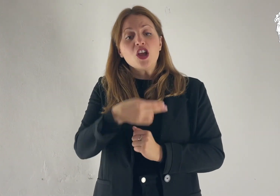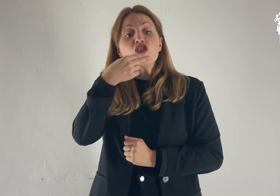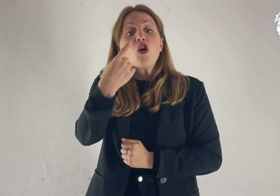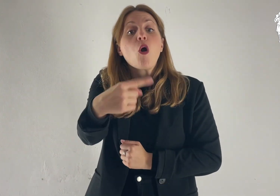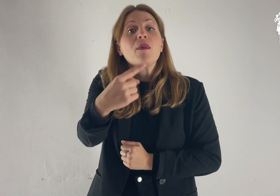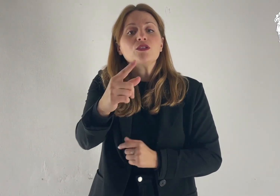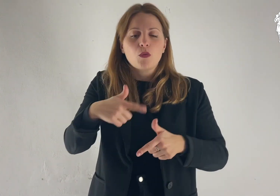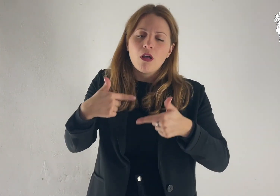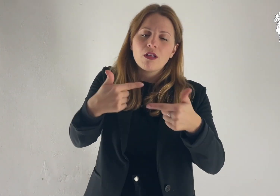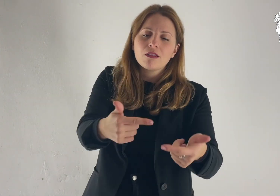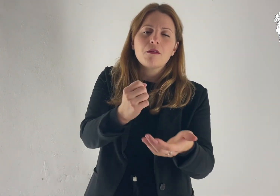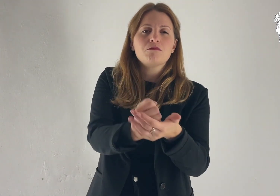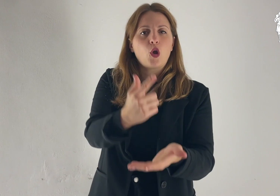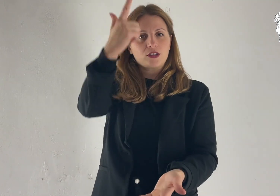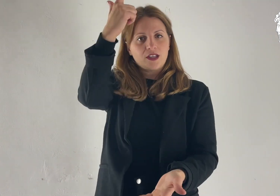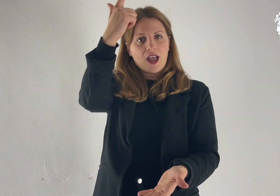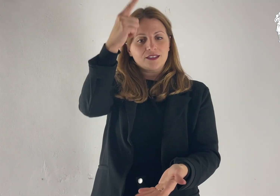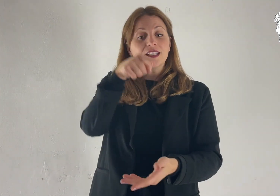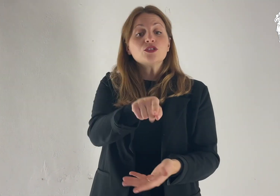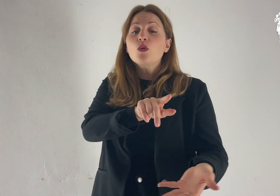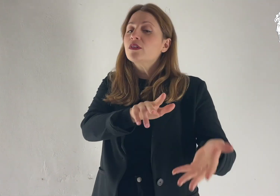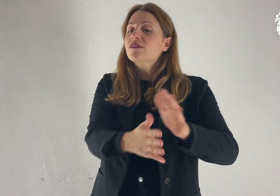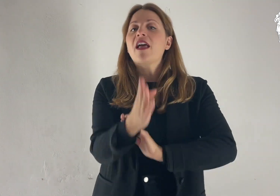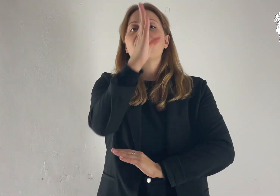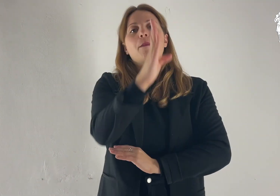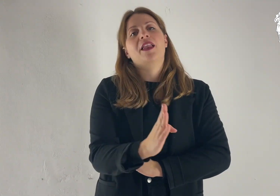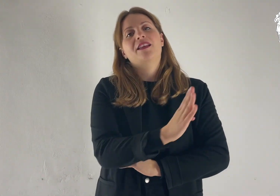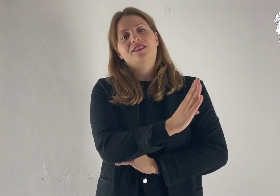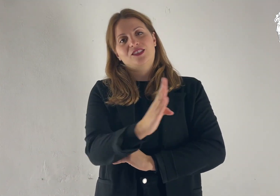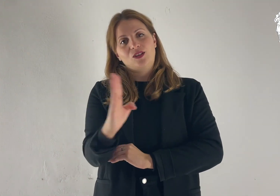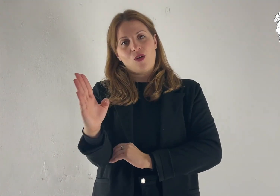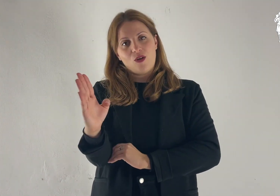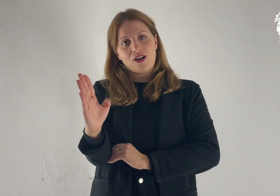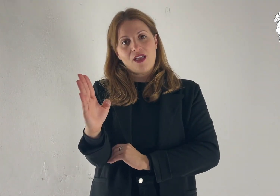renderò grande il tuo nome e possa tu essere una benedizione.